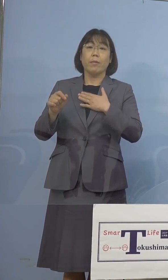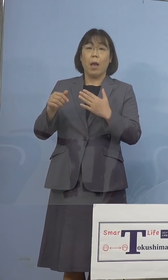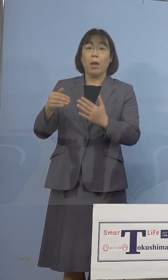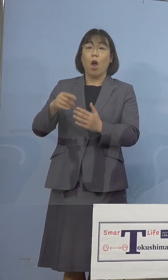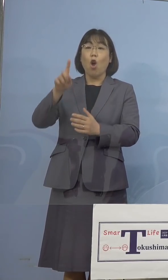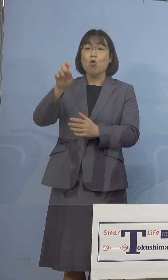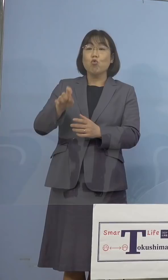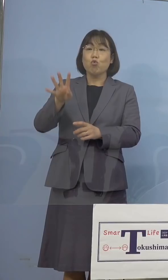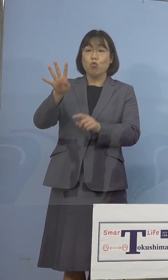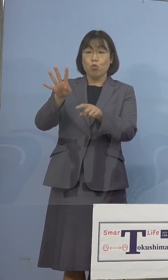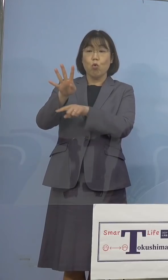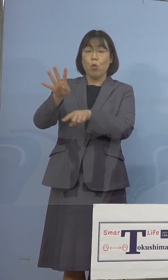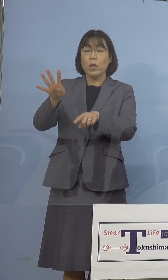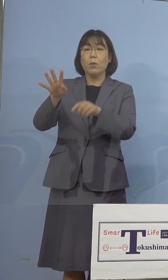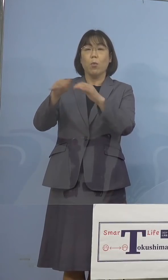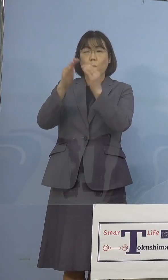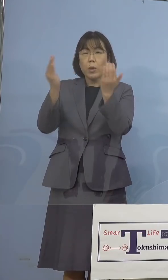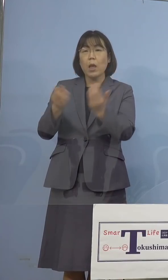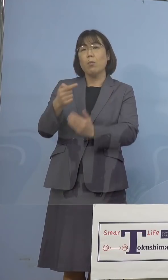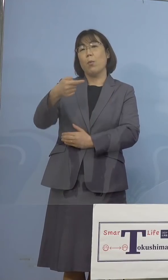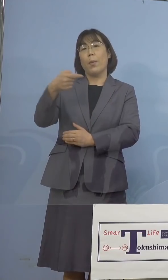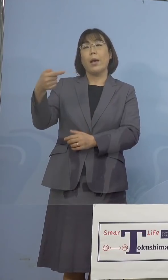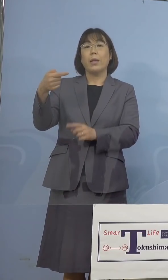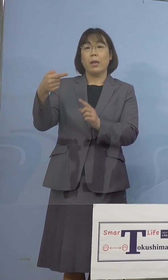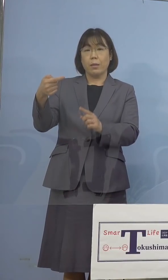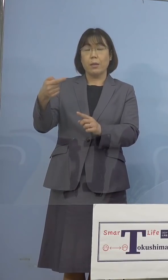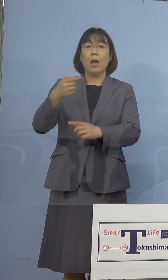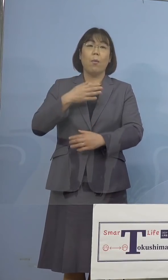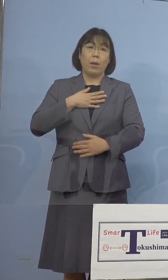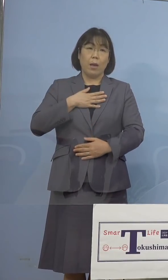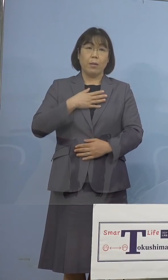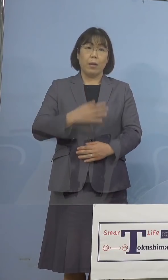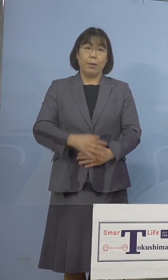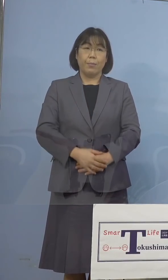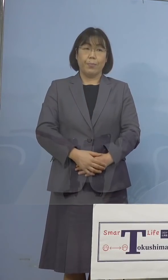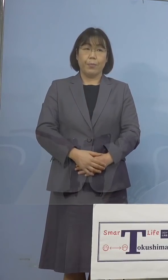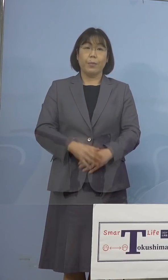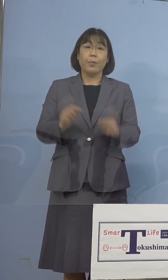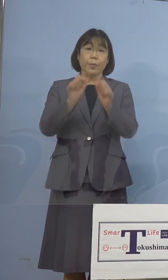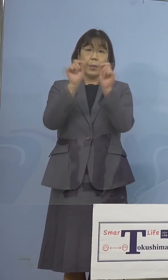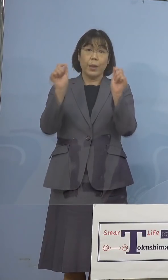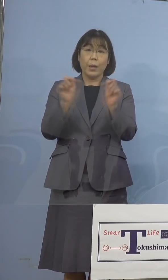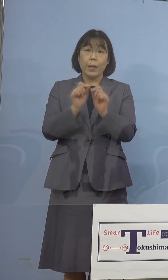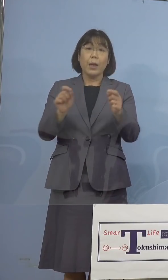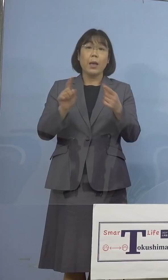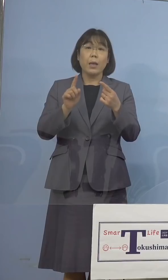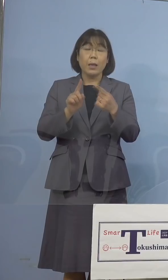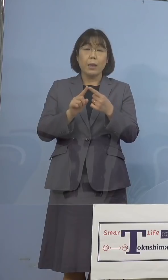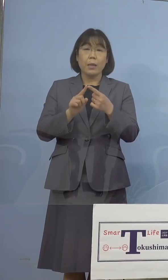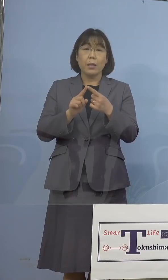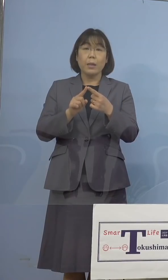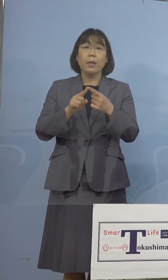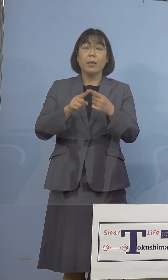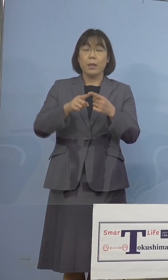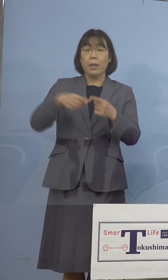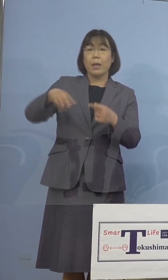皆様方もすべて陰性判明をした ところで、結果として対象者325名